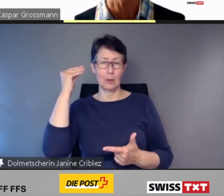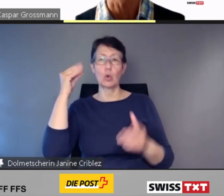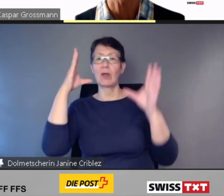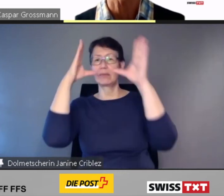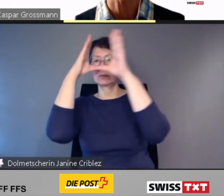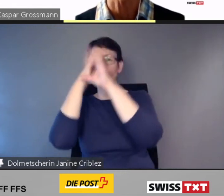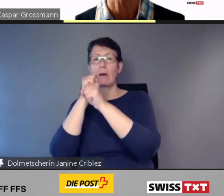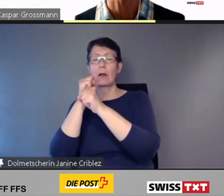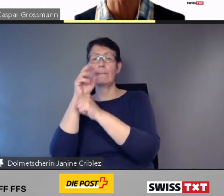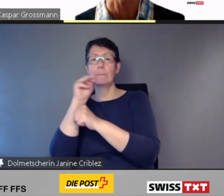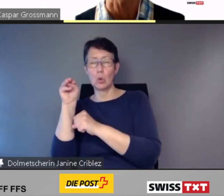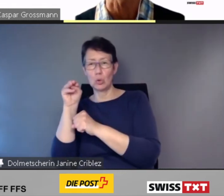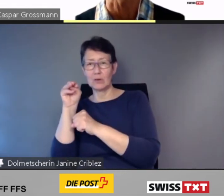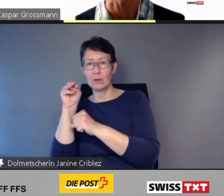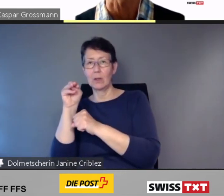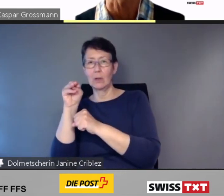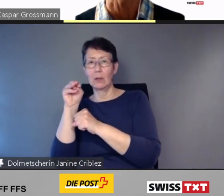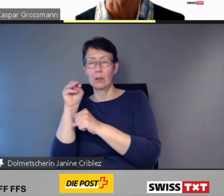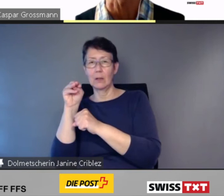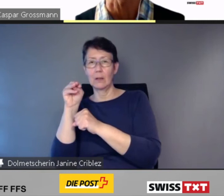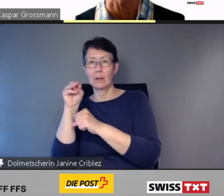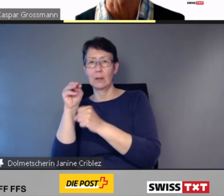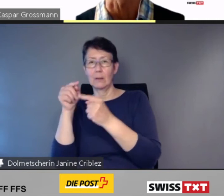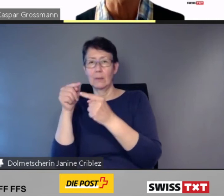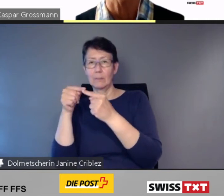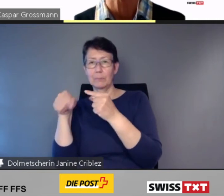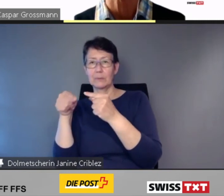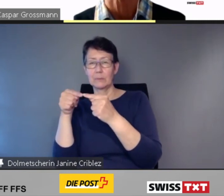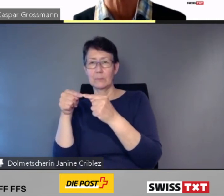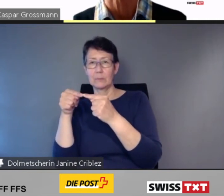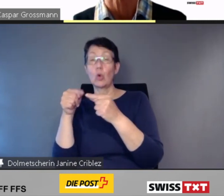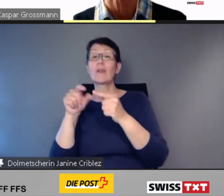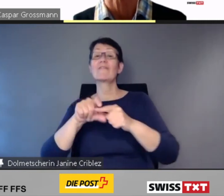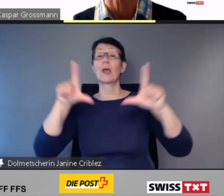oder vergrössert angezeigt.